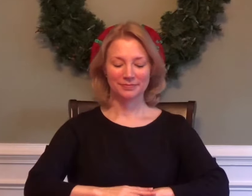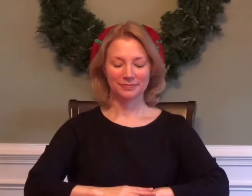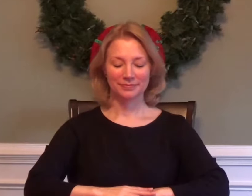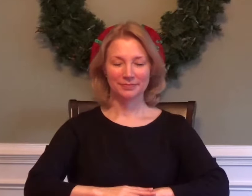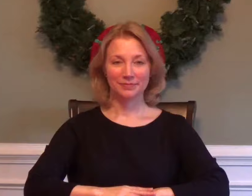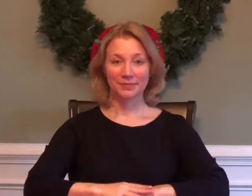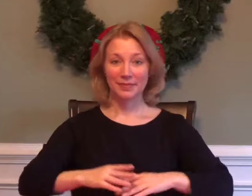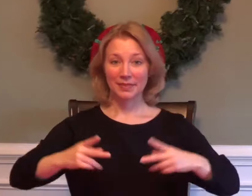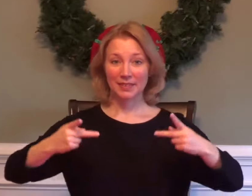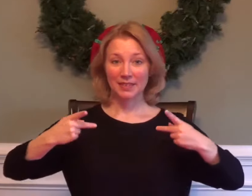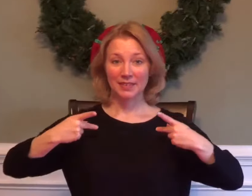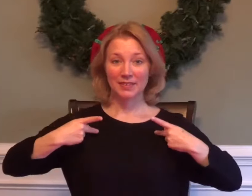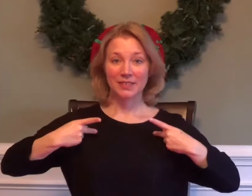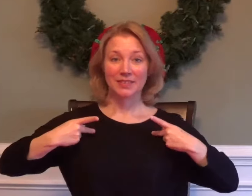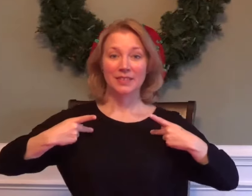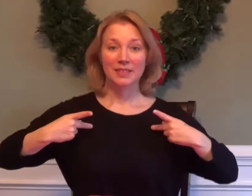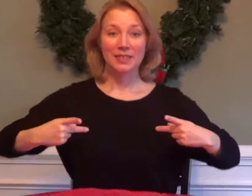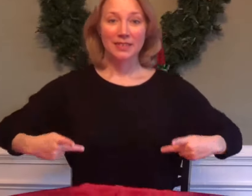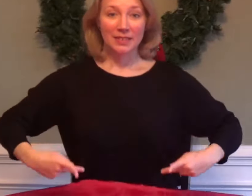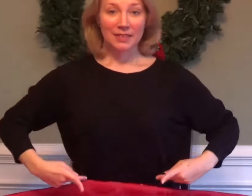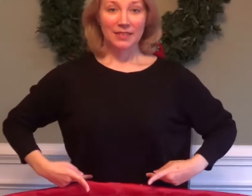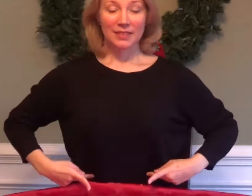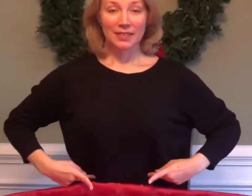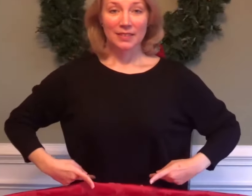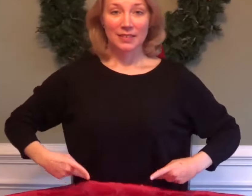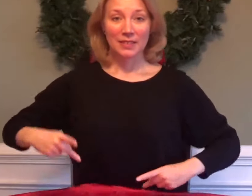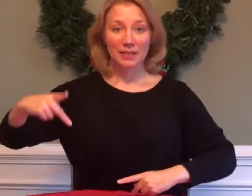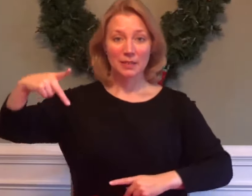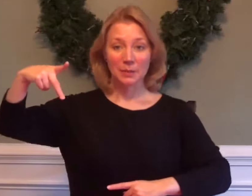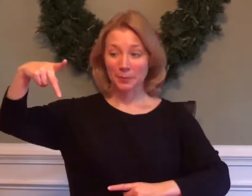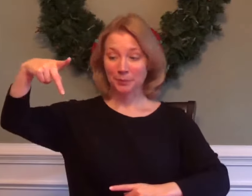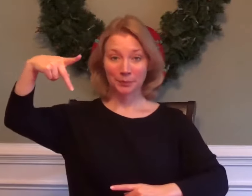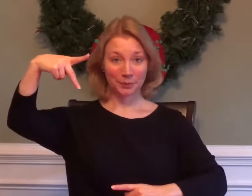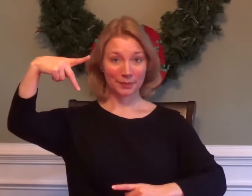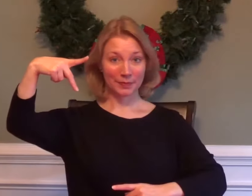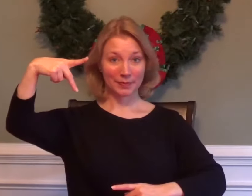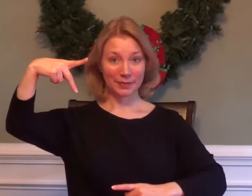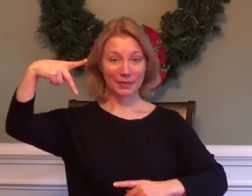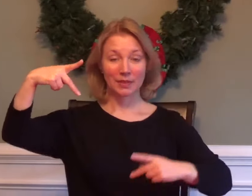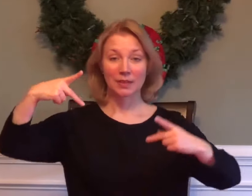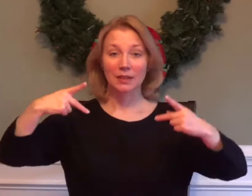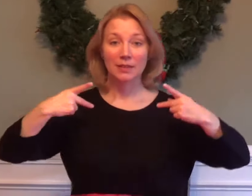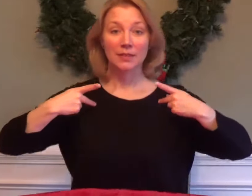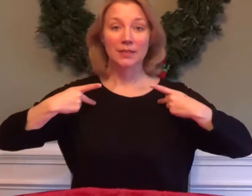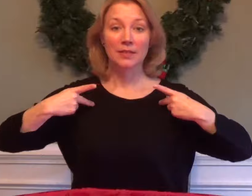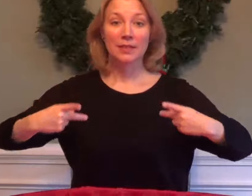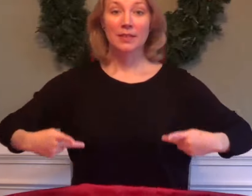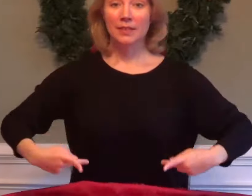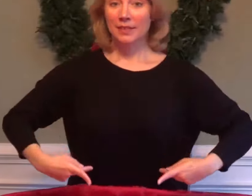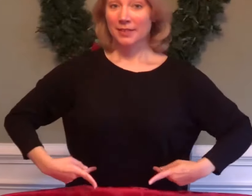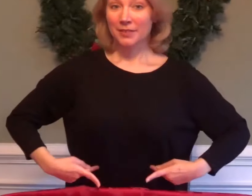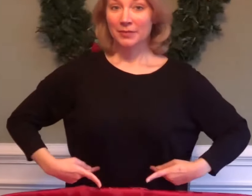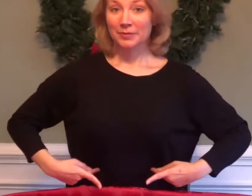PHYSIOLOGY